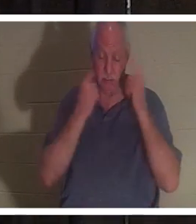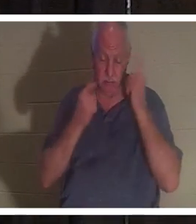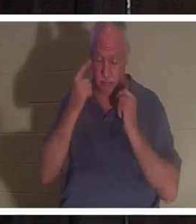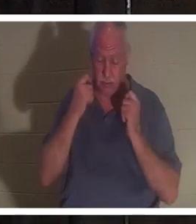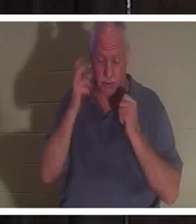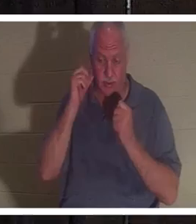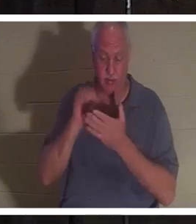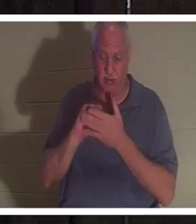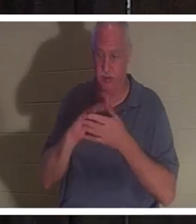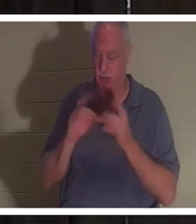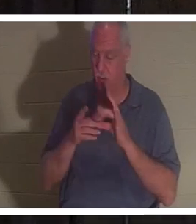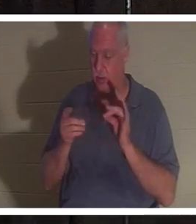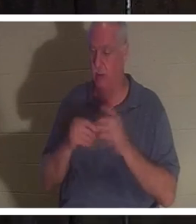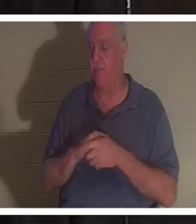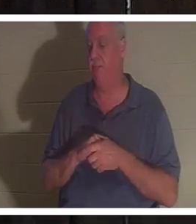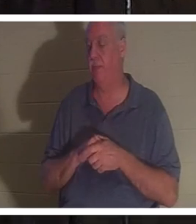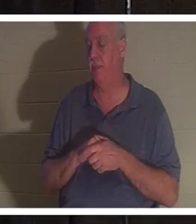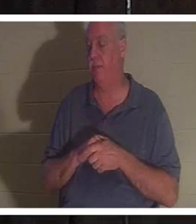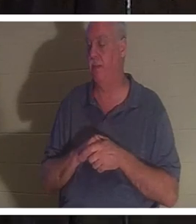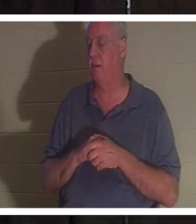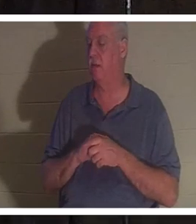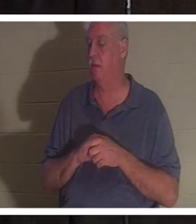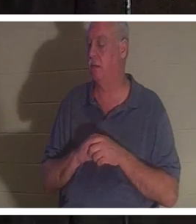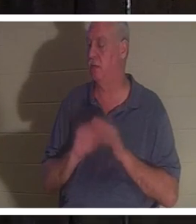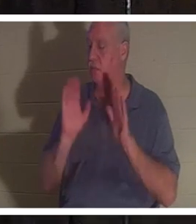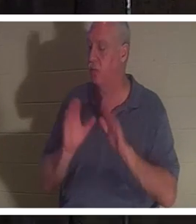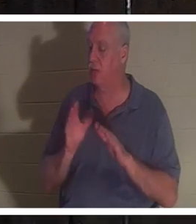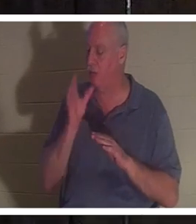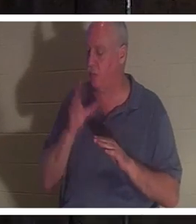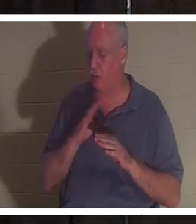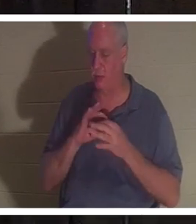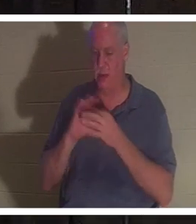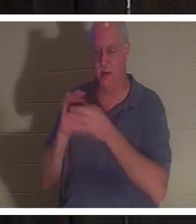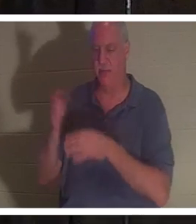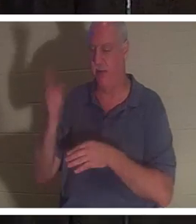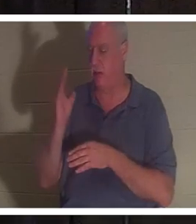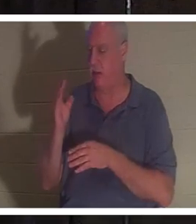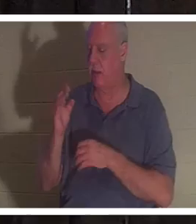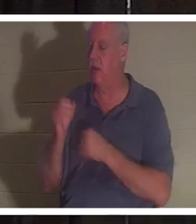Wissen Sie, denn ich meine, sie ist einfach eine schöne Frau Gottes. Liebt den Herrn leidenschaftlich. Dient dem